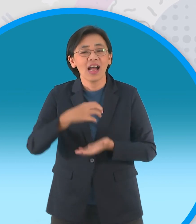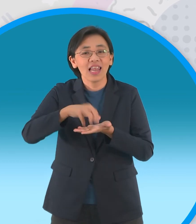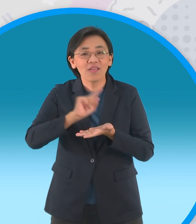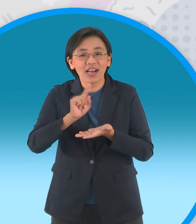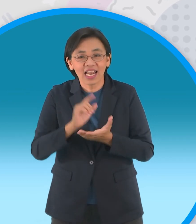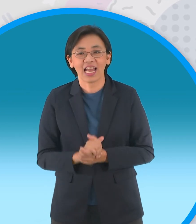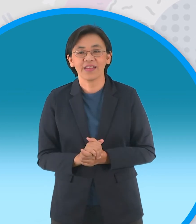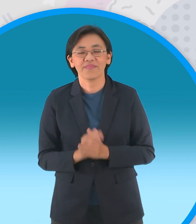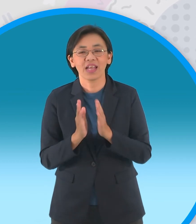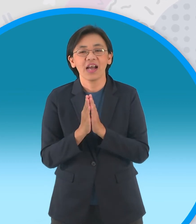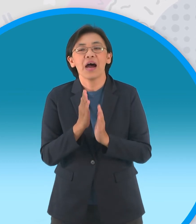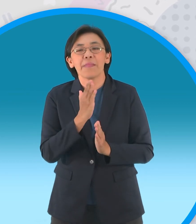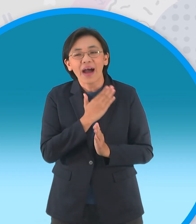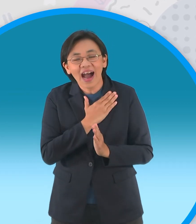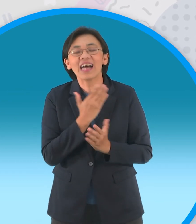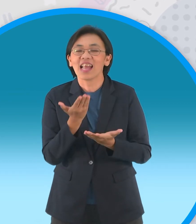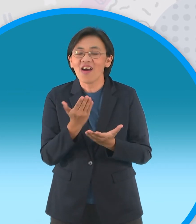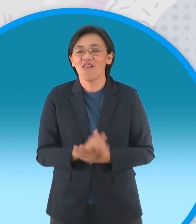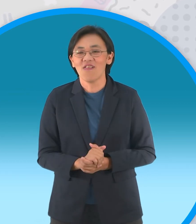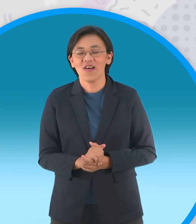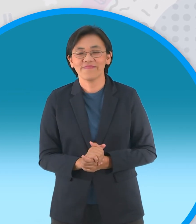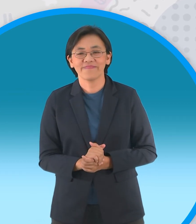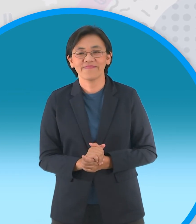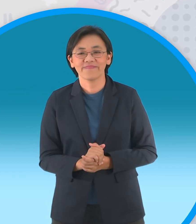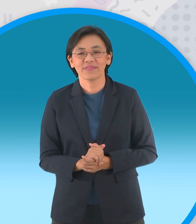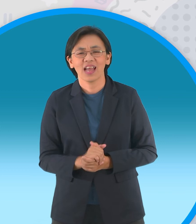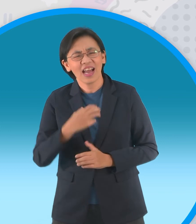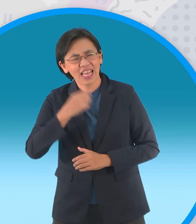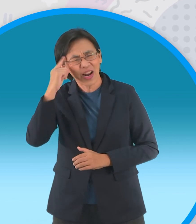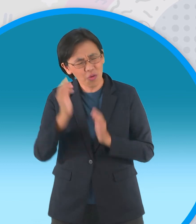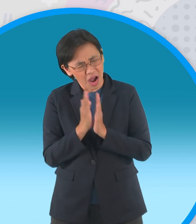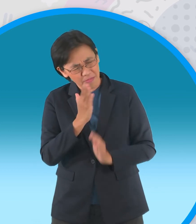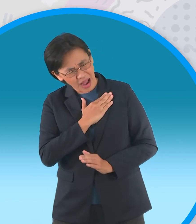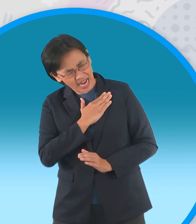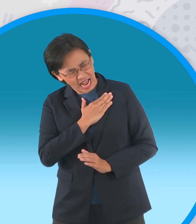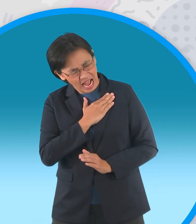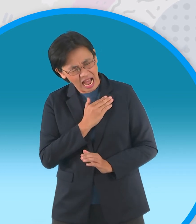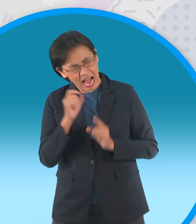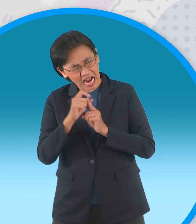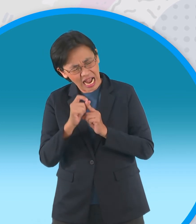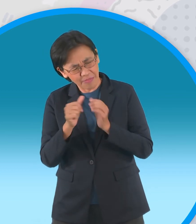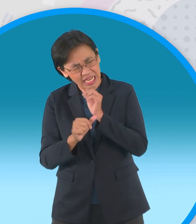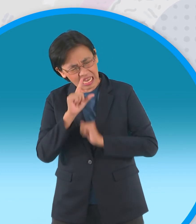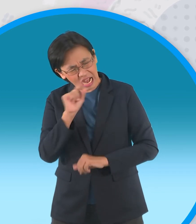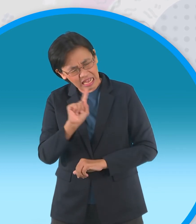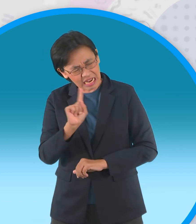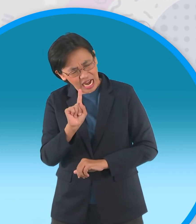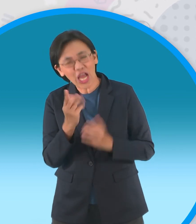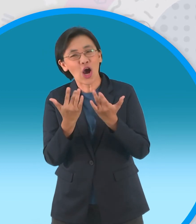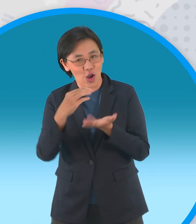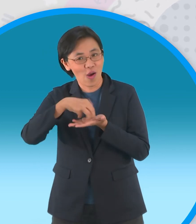ของเมืองไทยอยู่นะจ๊ะเรื่องหลวงตาขี้ไก่ โอ้โหอยากจะรู้ใช่ไหมเจ้าขี้ไก่เป็นยังไง